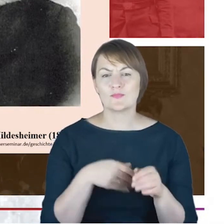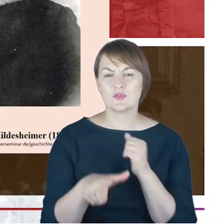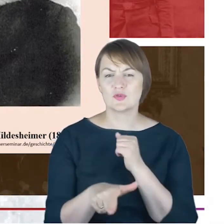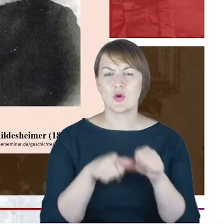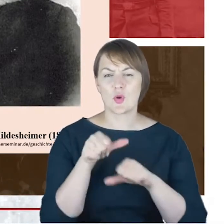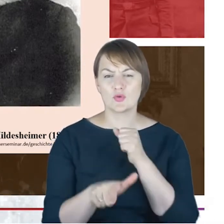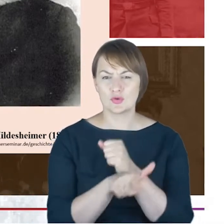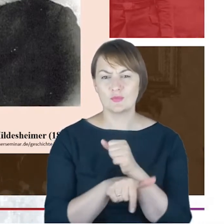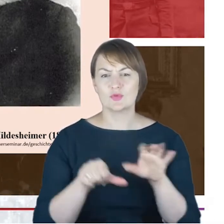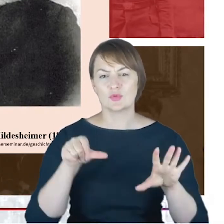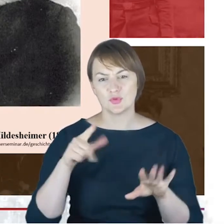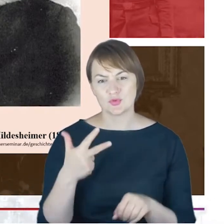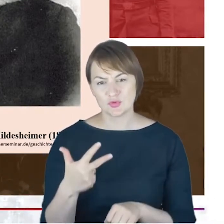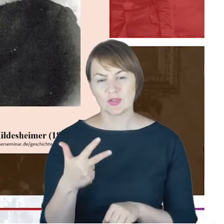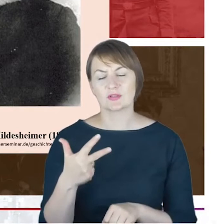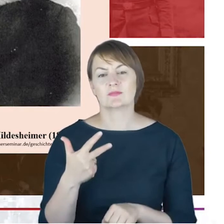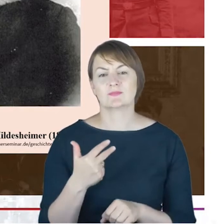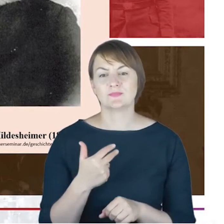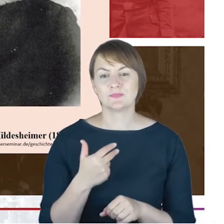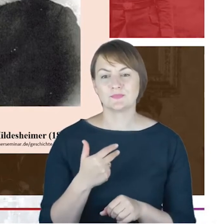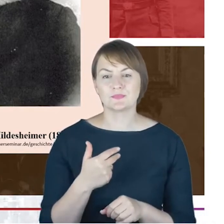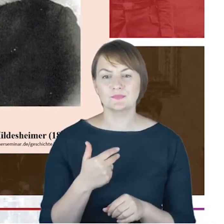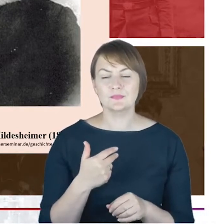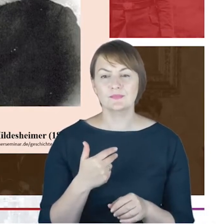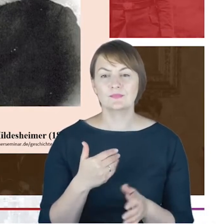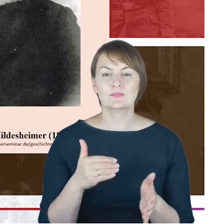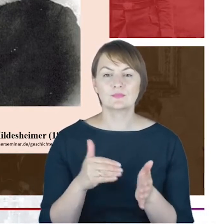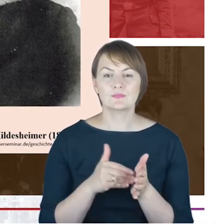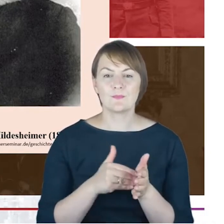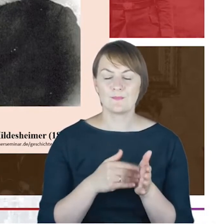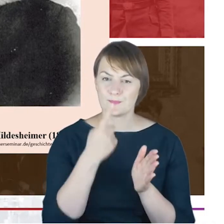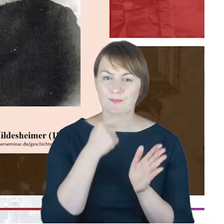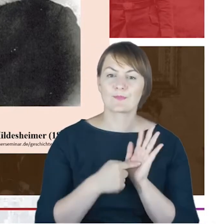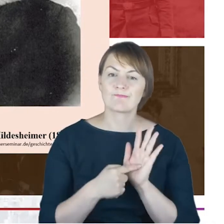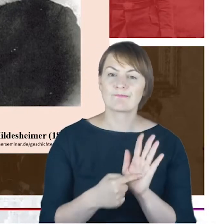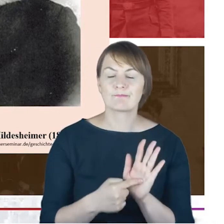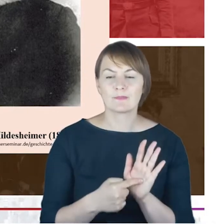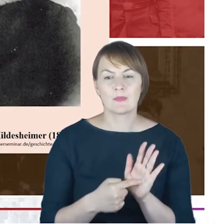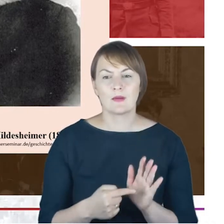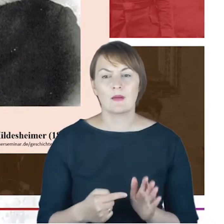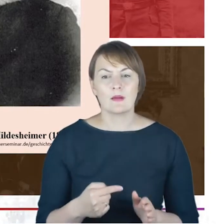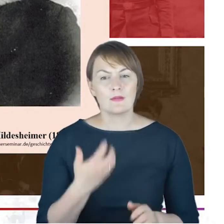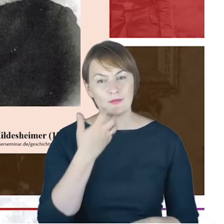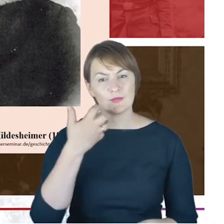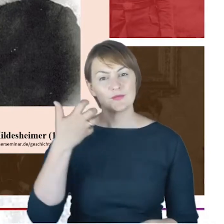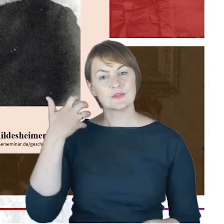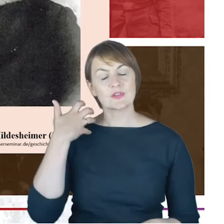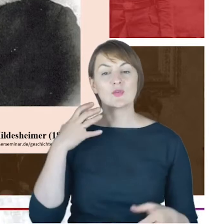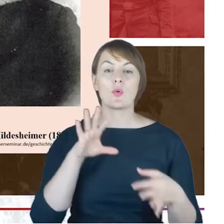rabinackiego w Berlinie, to trzeba by jeszcze wskazać, że te wcześniejsze kontakty pojawiają się już